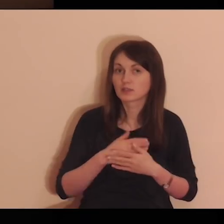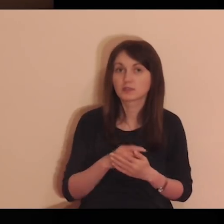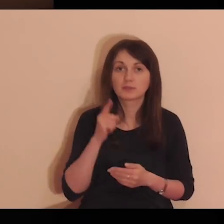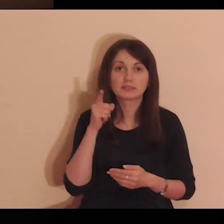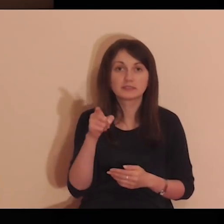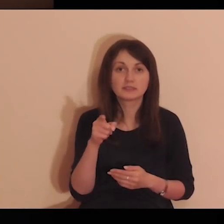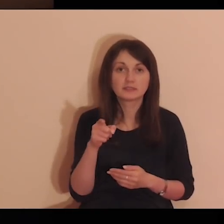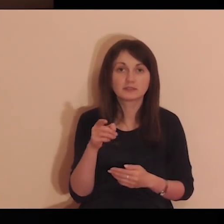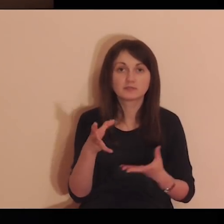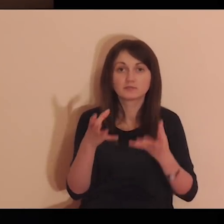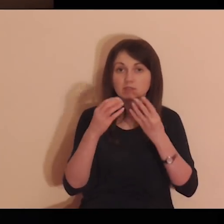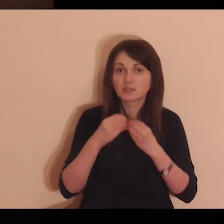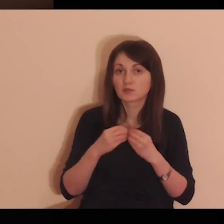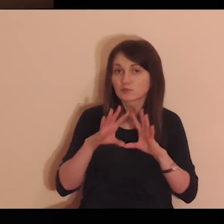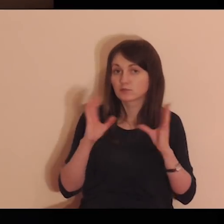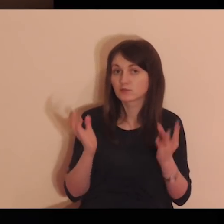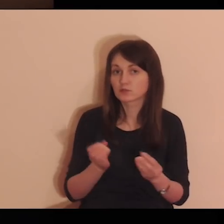Cokolwiek mam i posiadam.